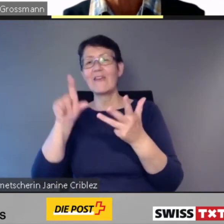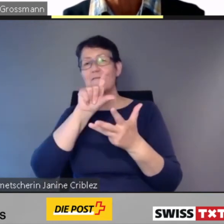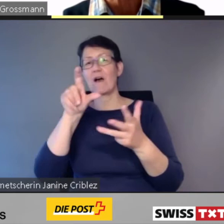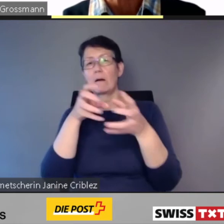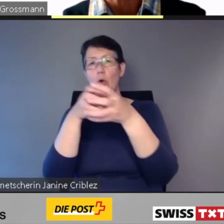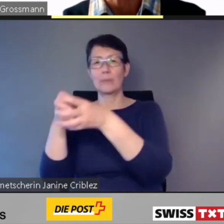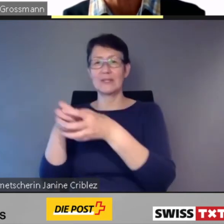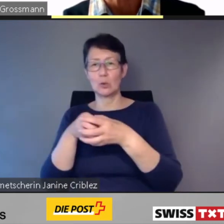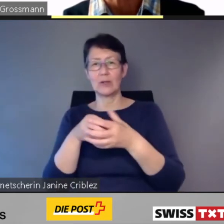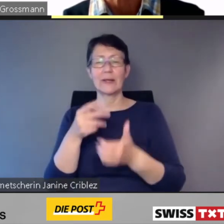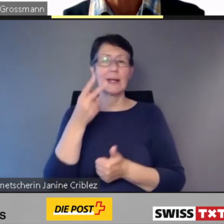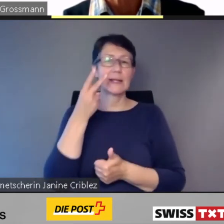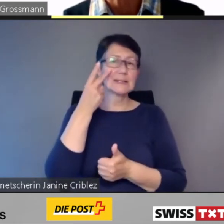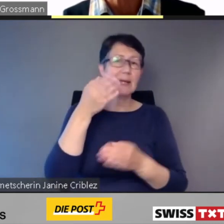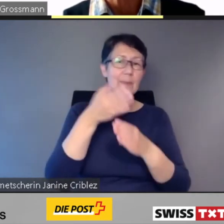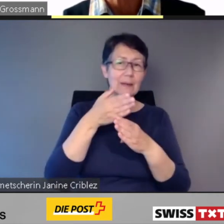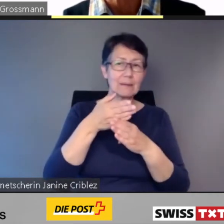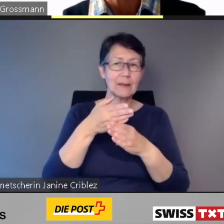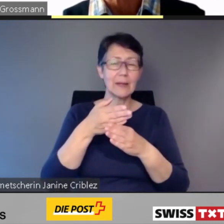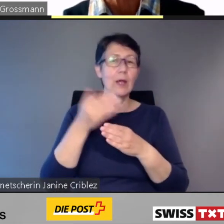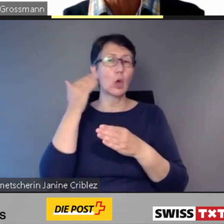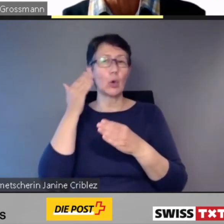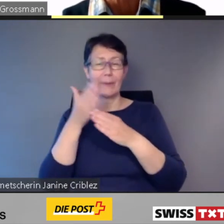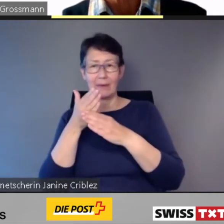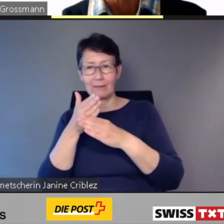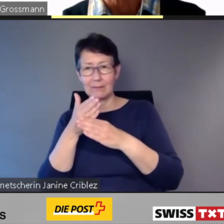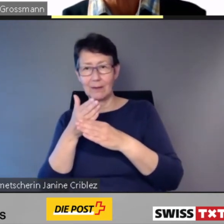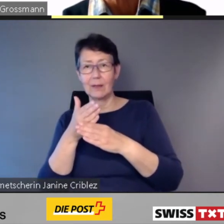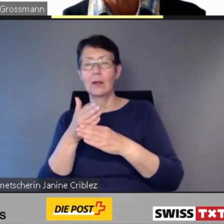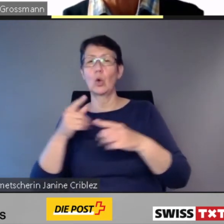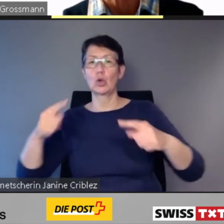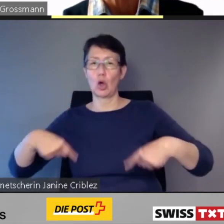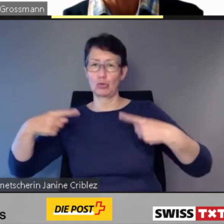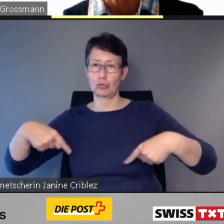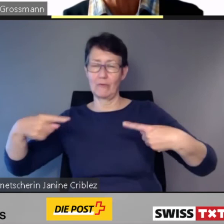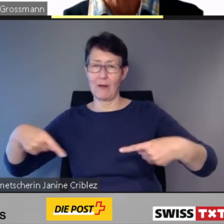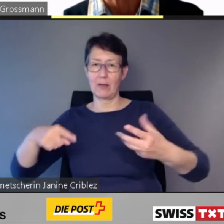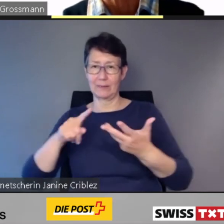Sehbehinderte, Hörbehinderte und Rollstuhlfahrende öffentlicher Verkehr.